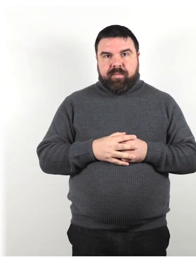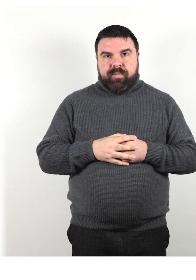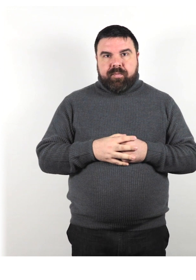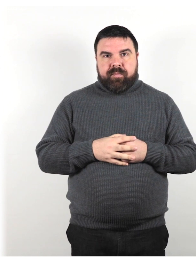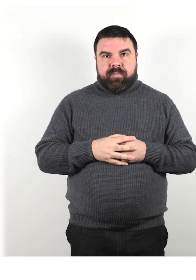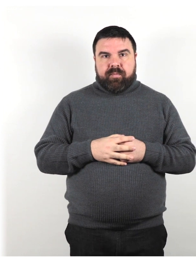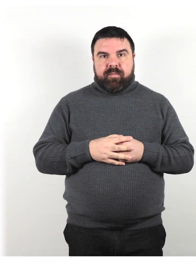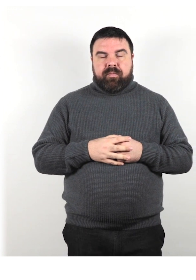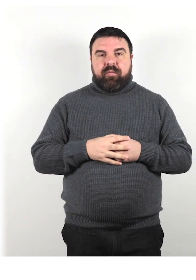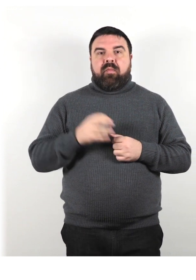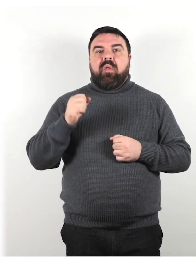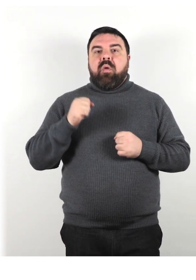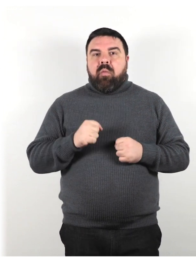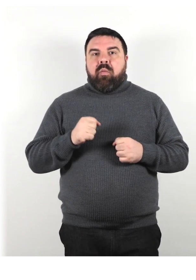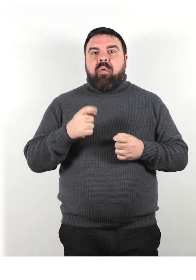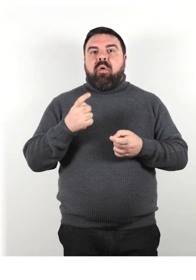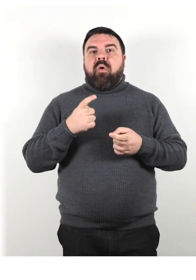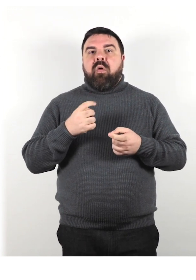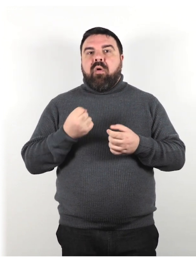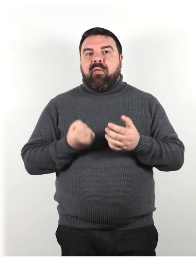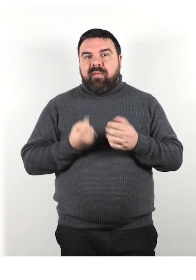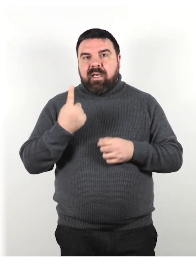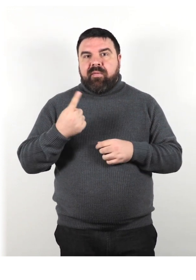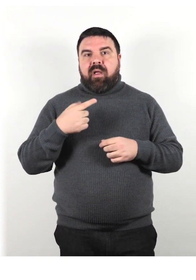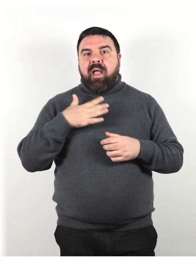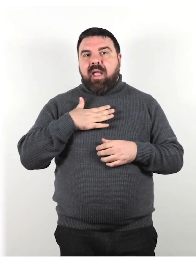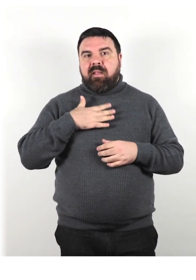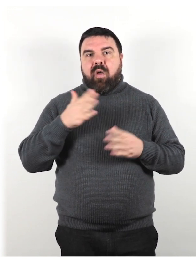Può verificarsi a qualsiasi età e può andare e venire.